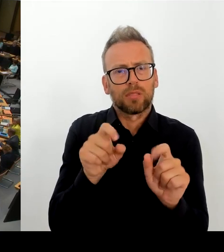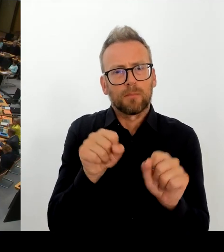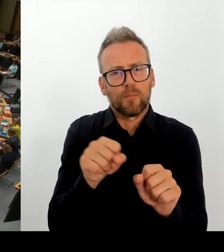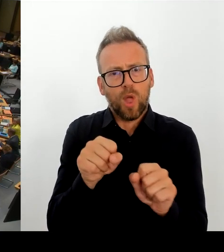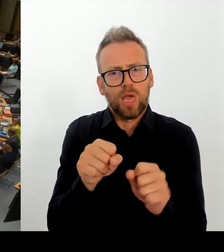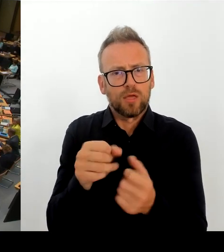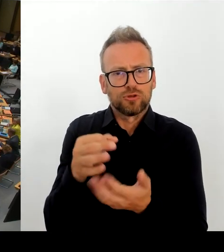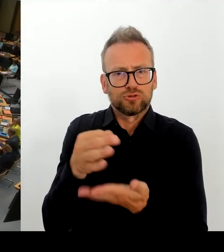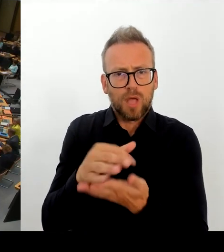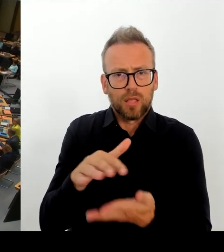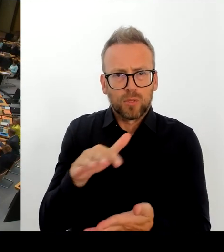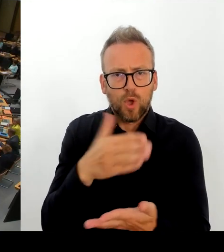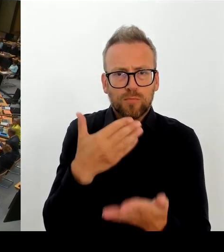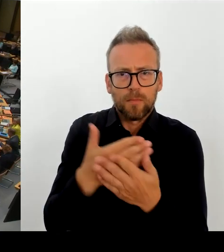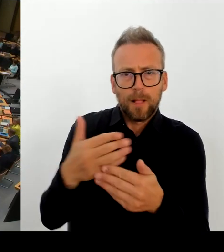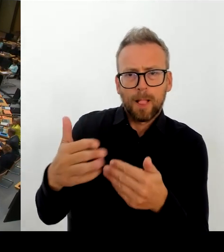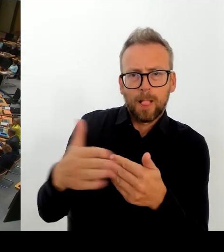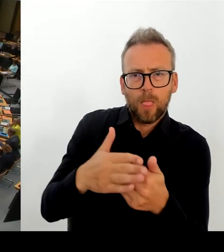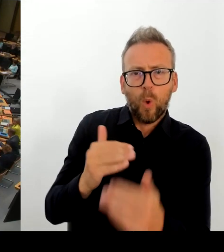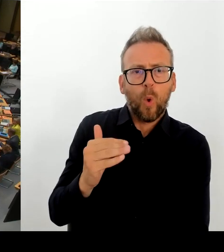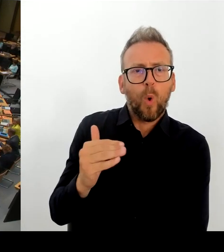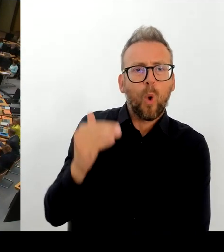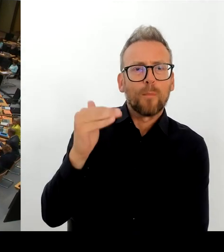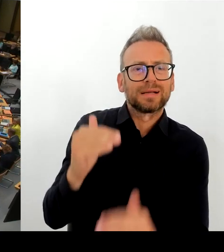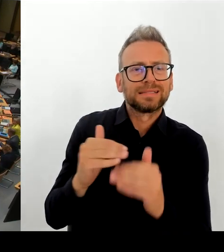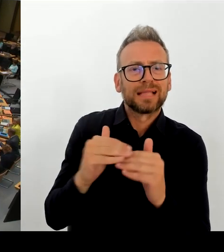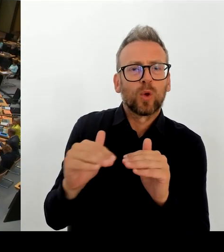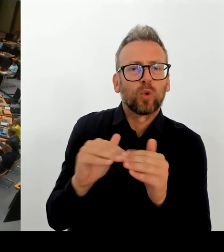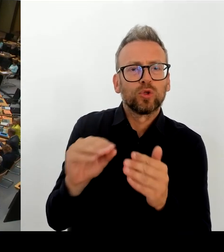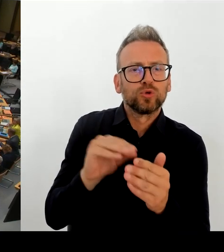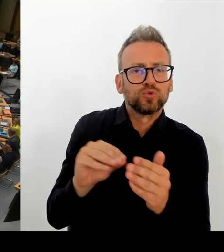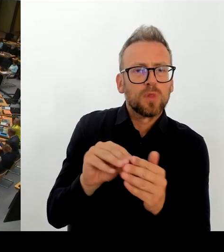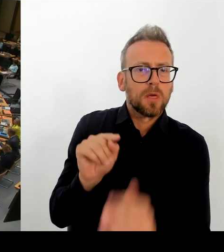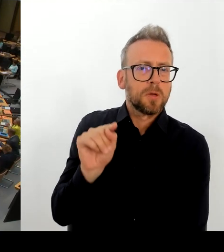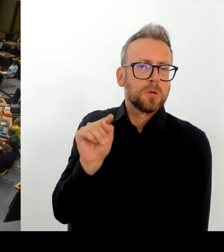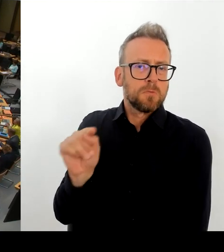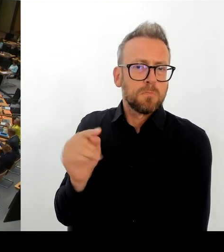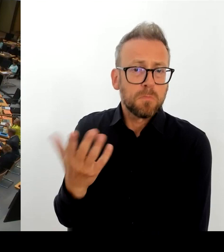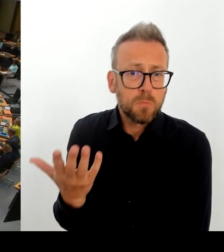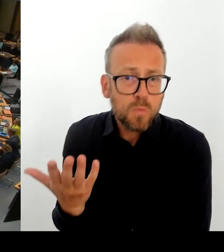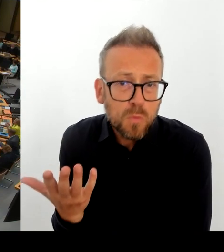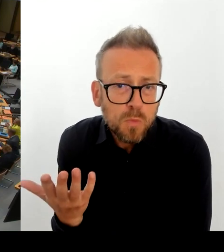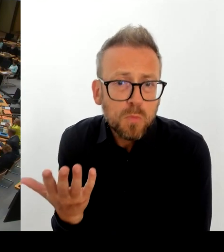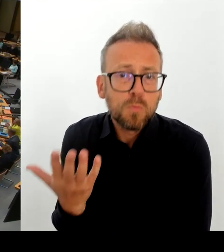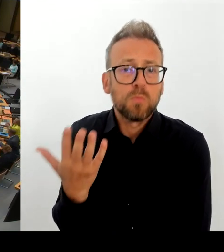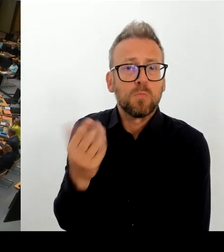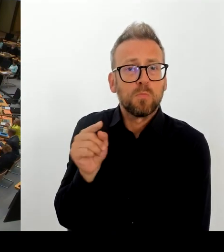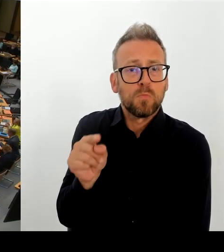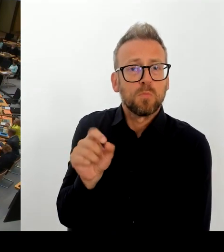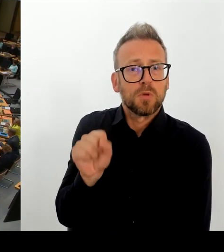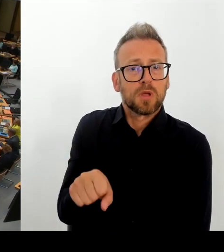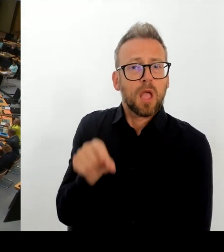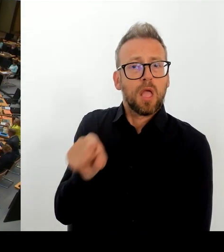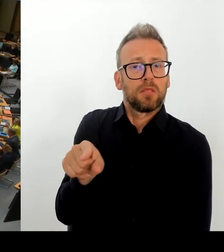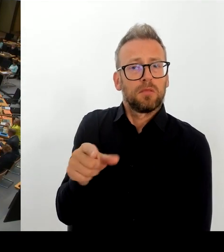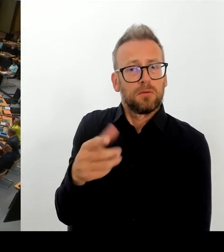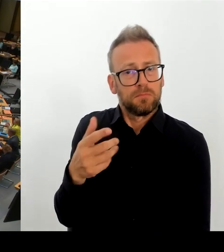(Rednerwechsel) Vielen Dank, Frau Senatorin. Dann geht die erste Nachfrage an die Kollegin Klein. (Rednerwechsel) Vielen Dank. Frau Präsidentin! Vielen Dank, Frau Senatorin. Dieses Chaos ist ja